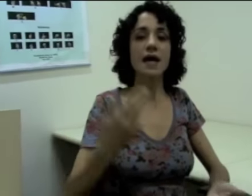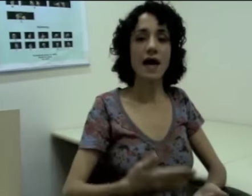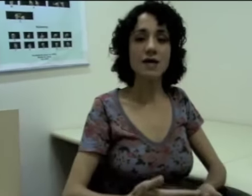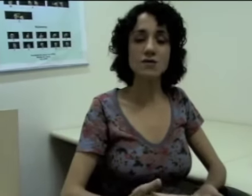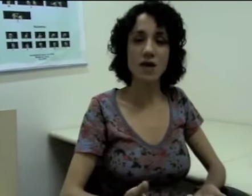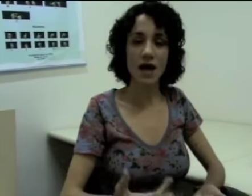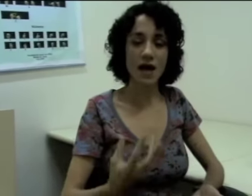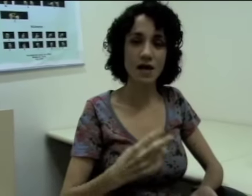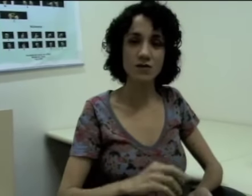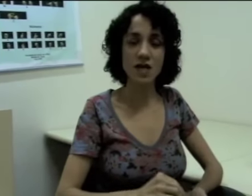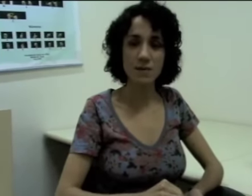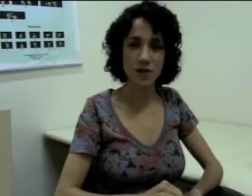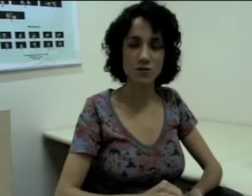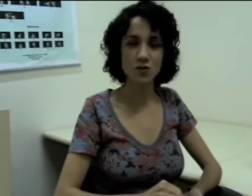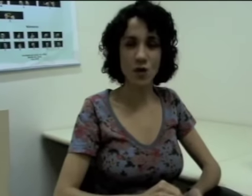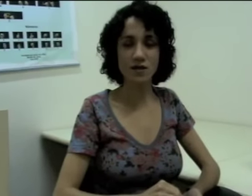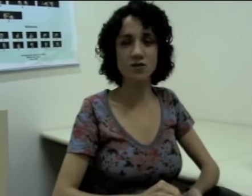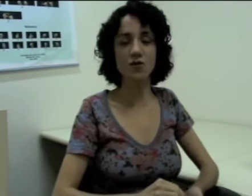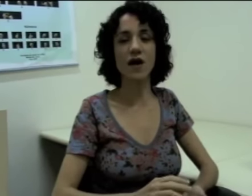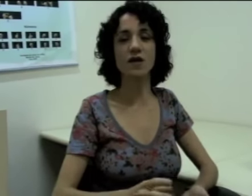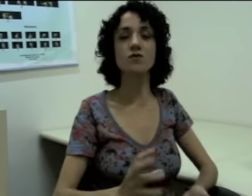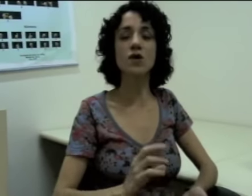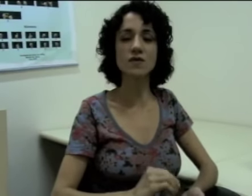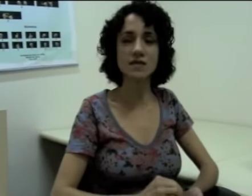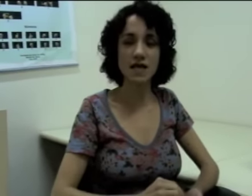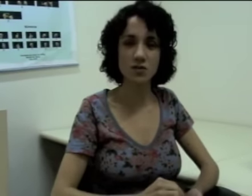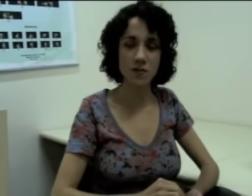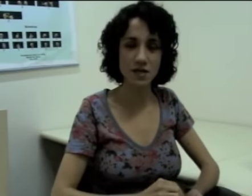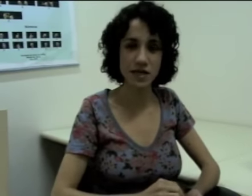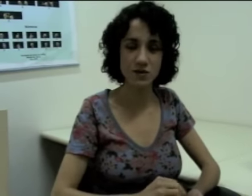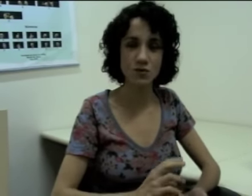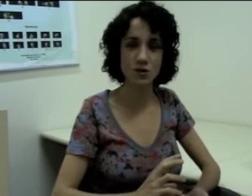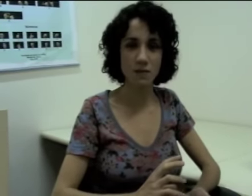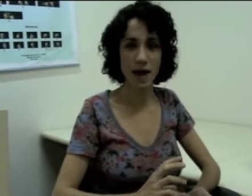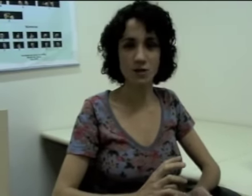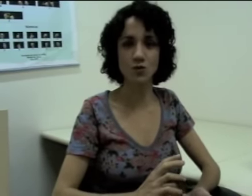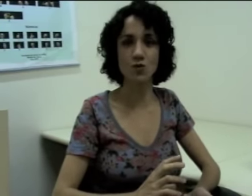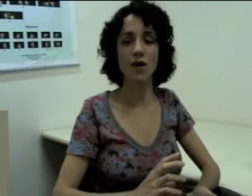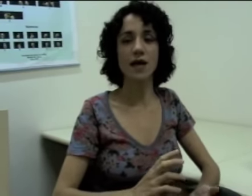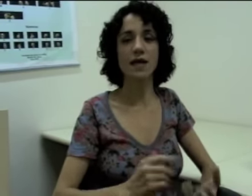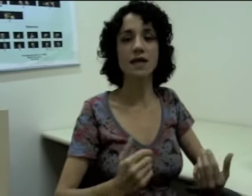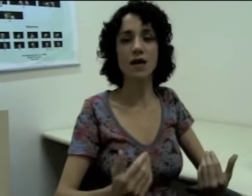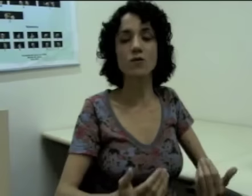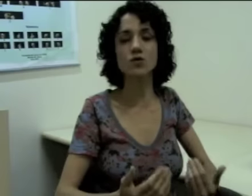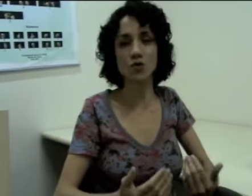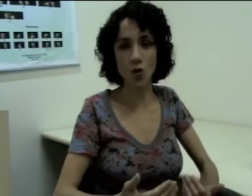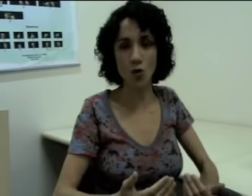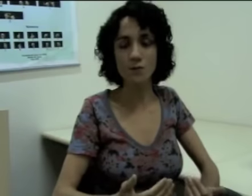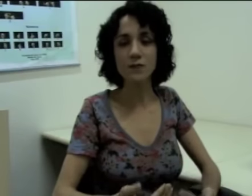Caso os elementos dos quais eu estou falando não estejam presentes no espaço em que eu estou,